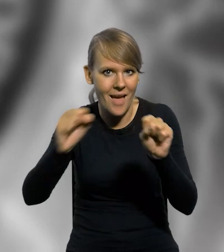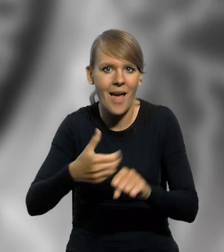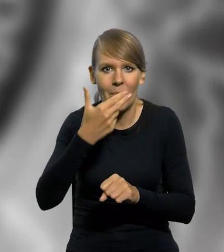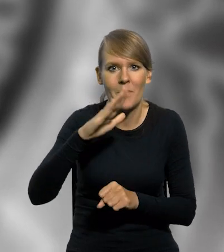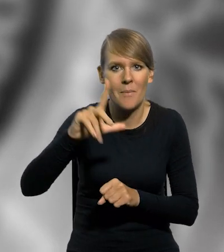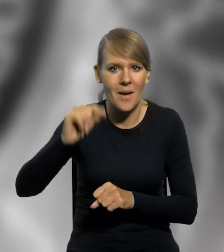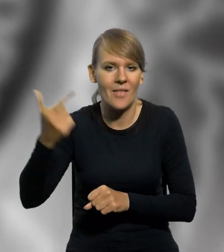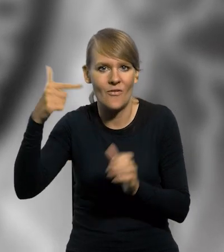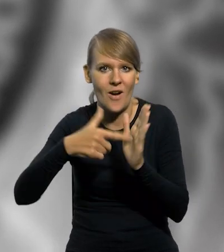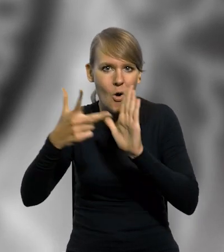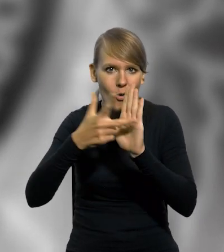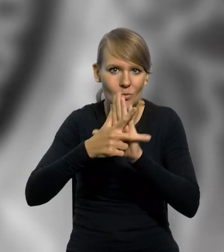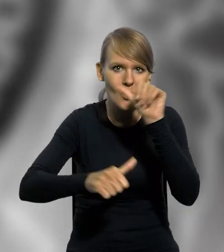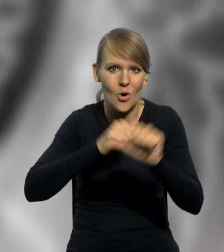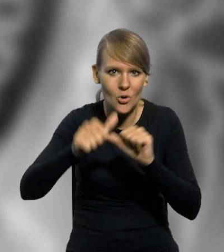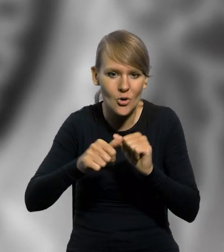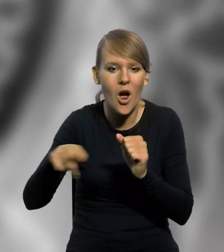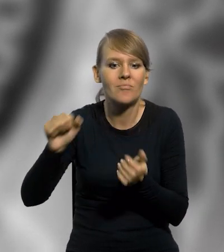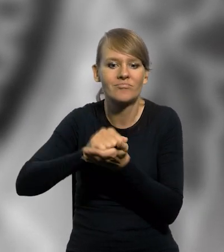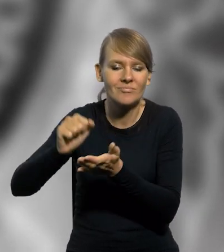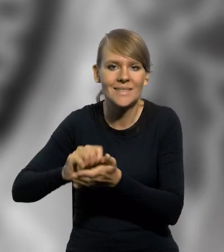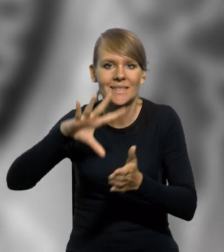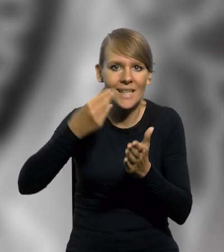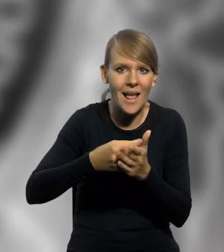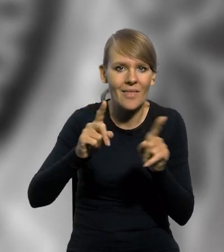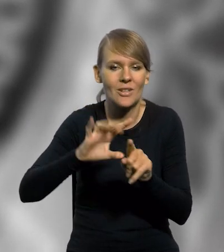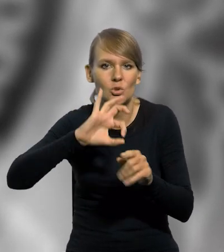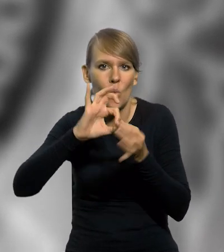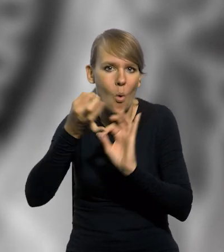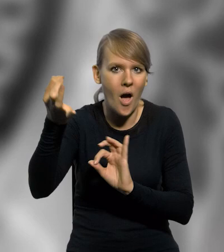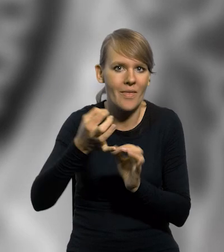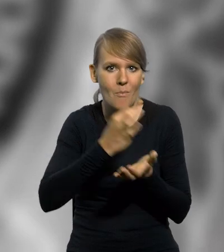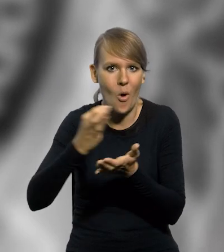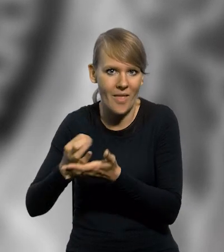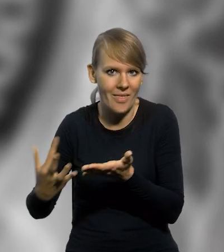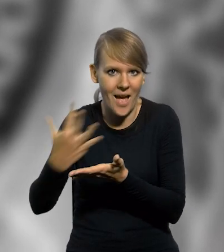NBP w 2018 roku wyemitował srebrne oraz złote monety kolekcjonerskie,